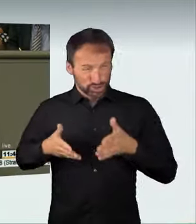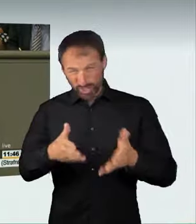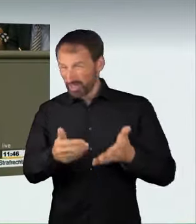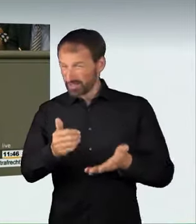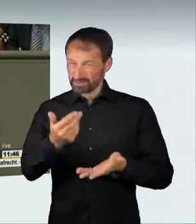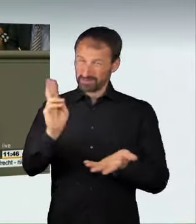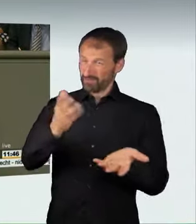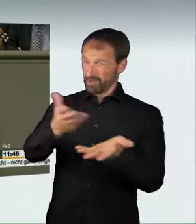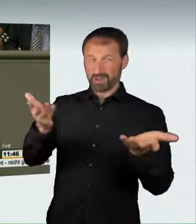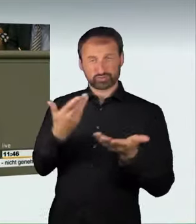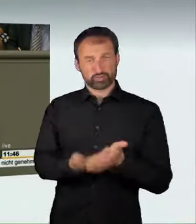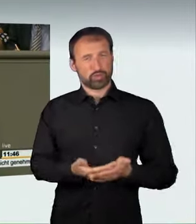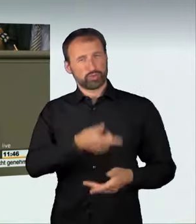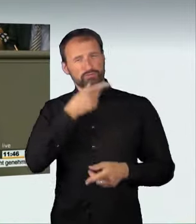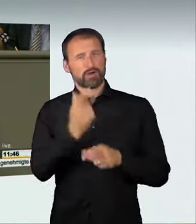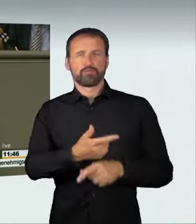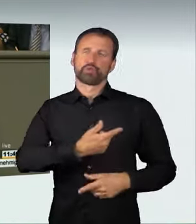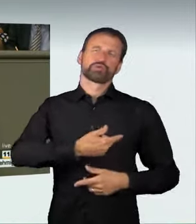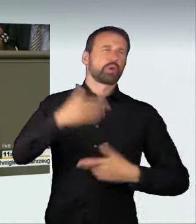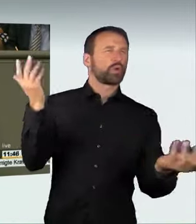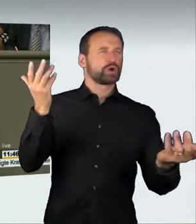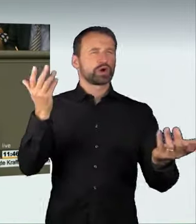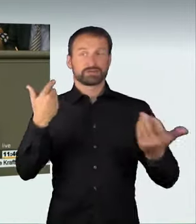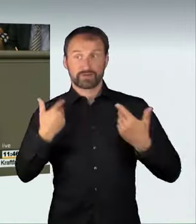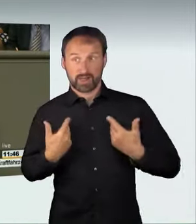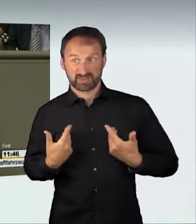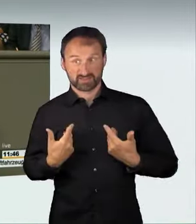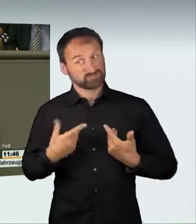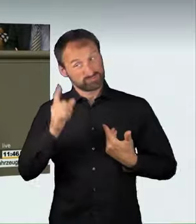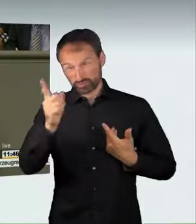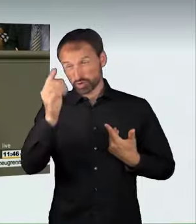der muss wissen: Er hat zukünftig keinen Führerschein und kein Auto mehr.